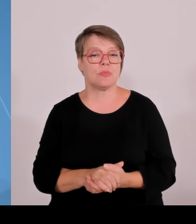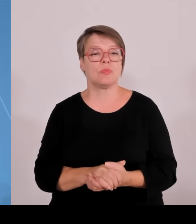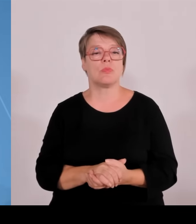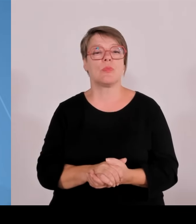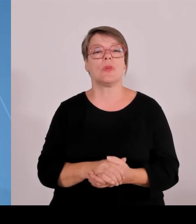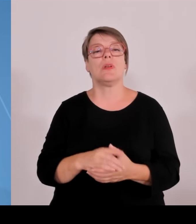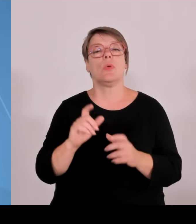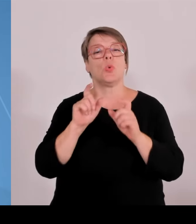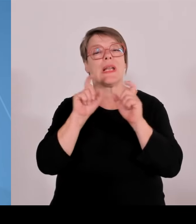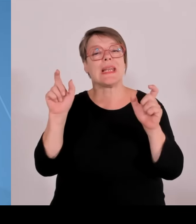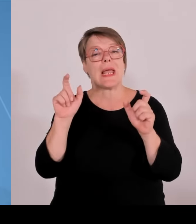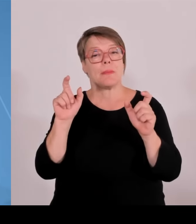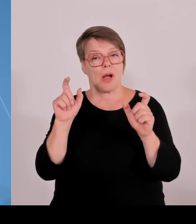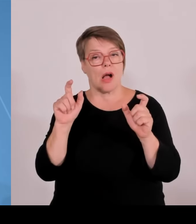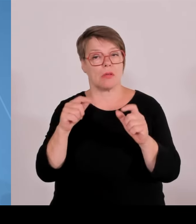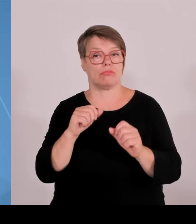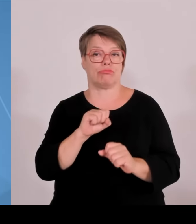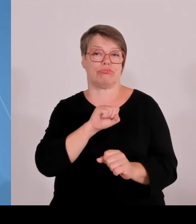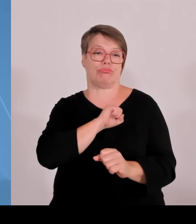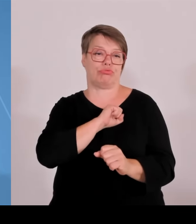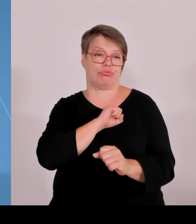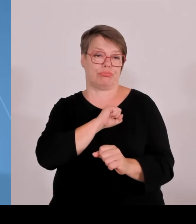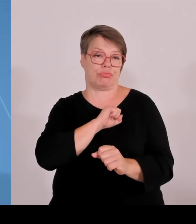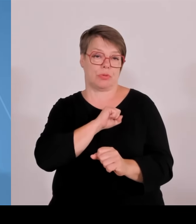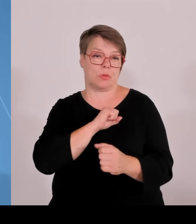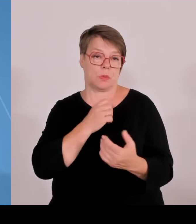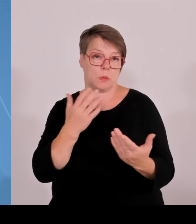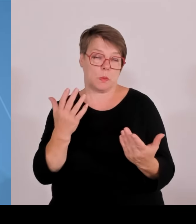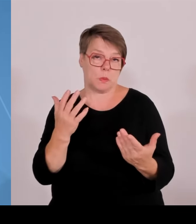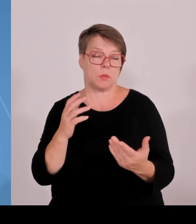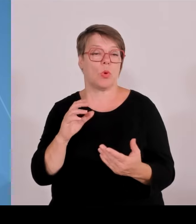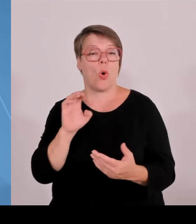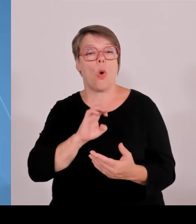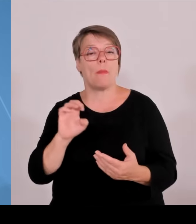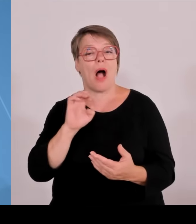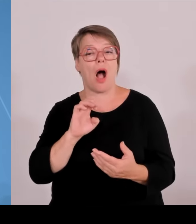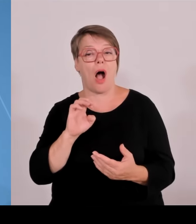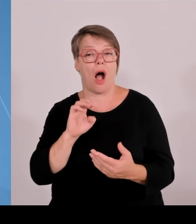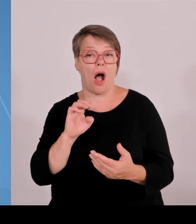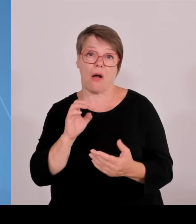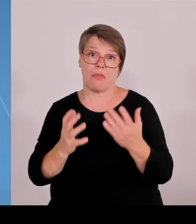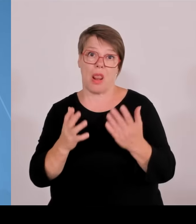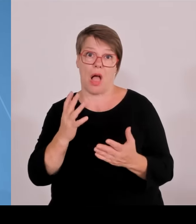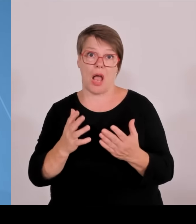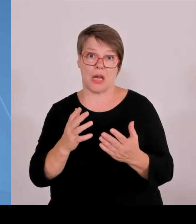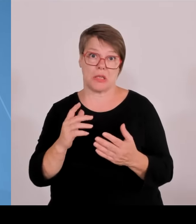Söder hat als Ziel ausgegeben jeder Landkreis soll ein Technologietransferzentrum am Ende bekommen.